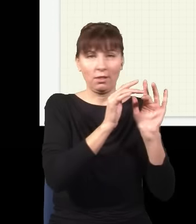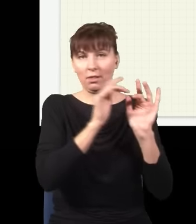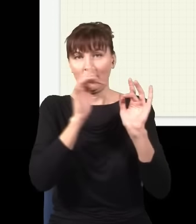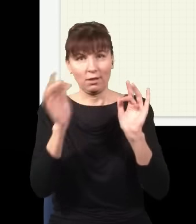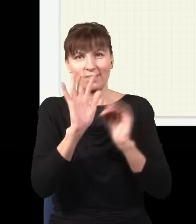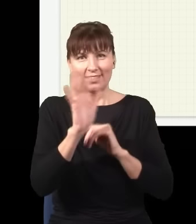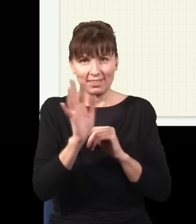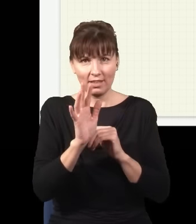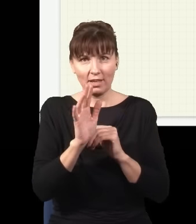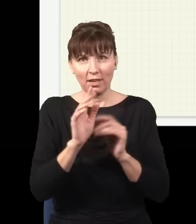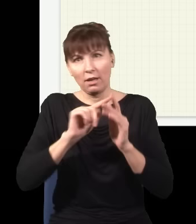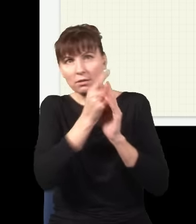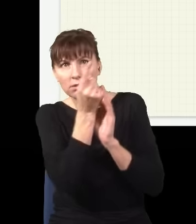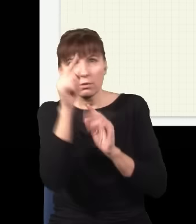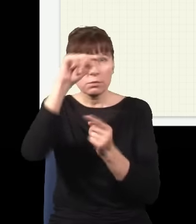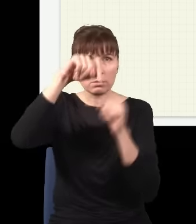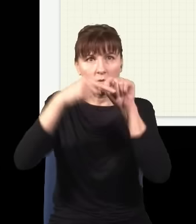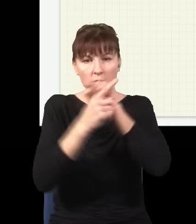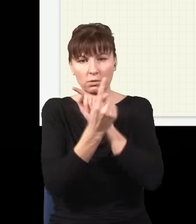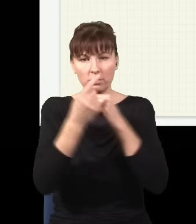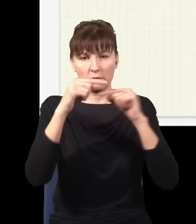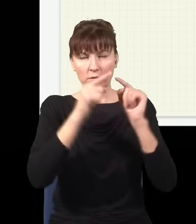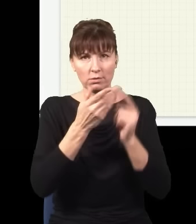wszystkimi możliwymi drogami, np. taką